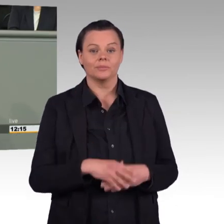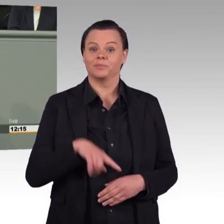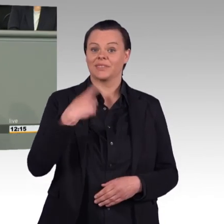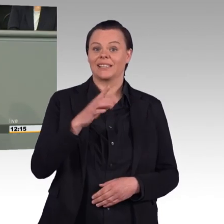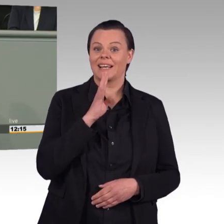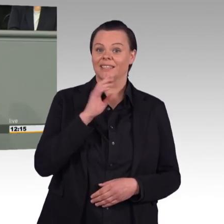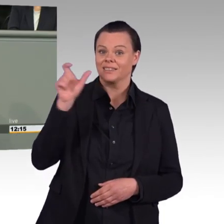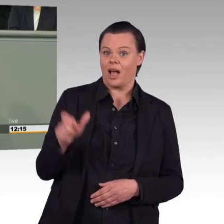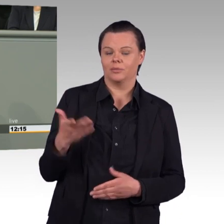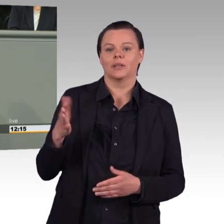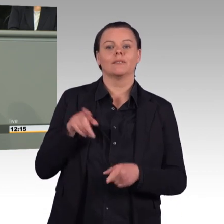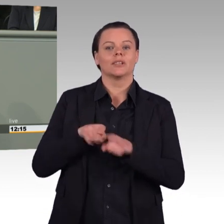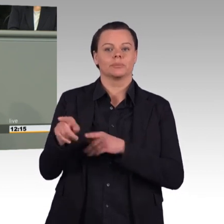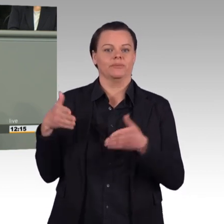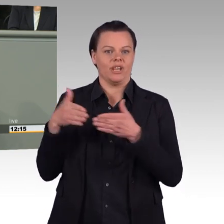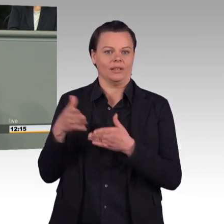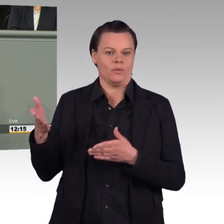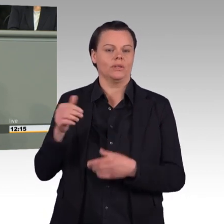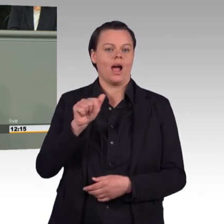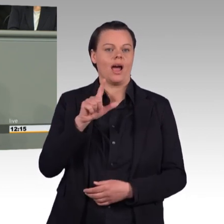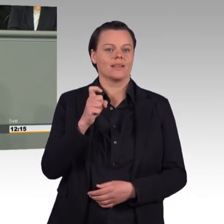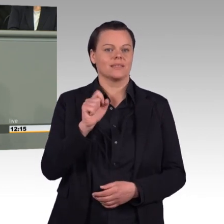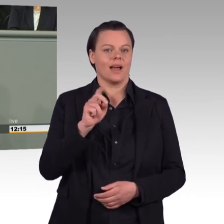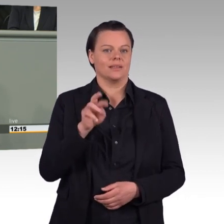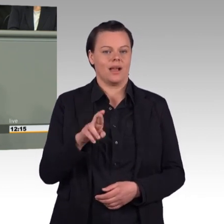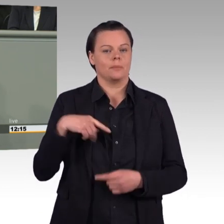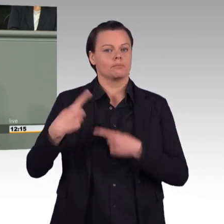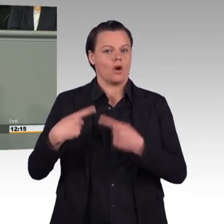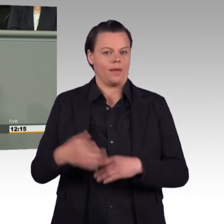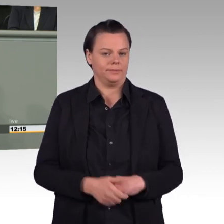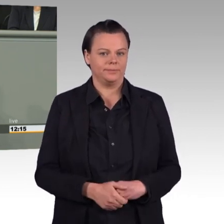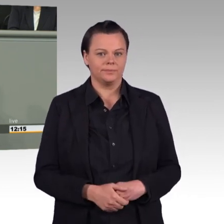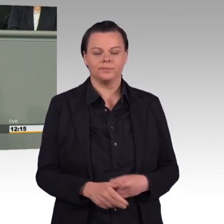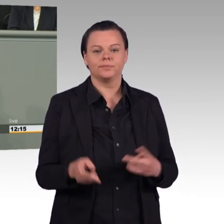hier im Plenum festgestellt, dass die Bundeswehr im Bereich IT mit den top Arbeitgebern Google,